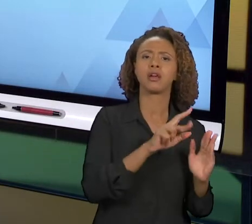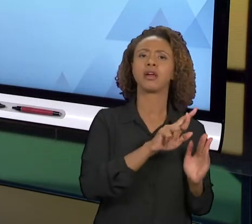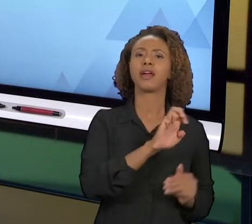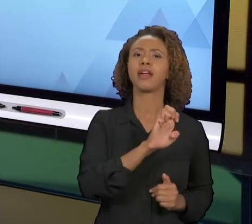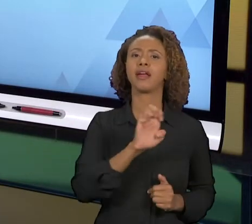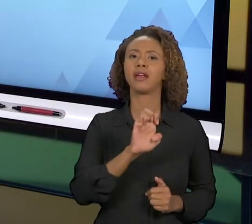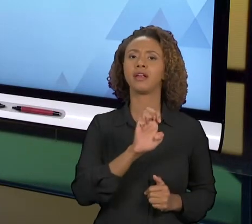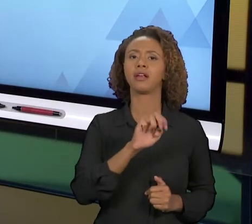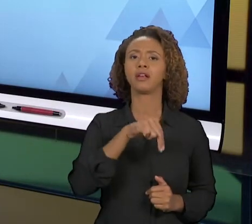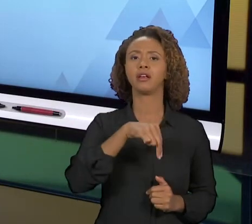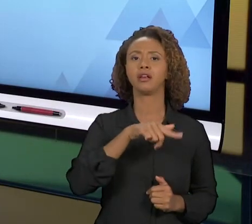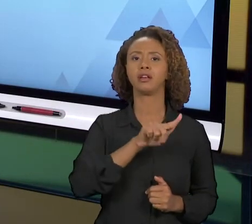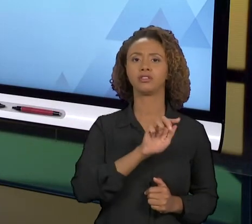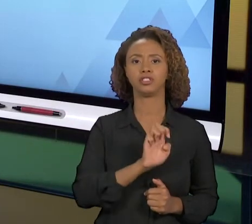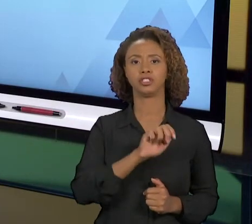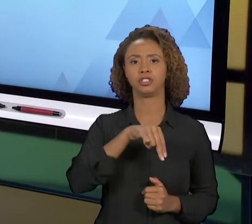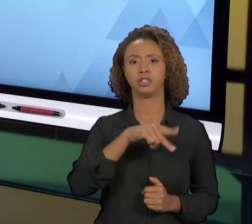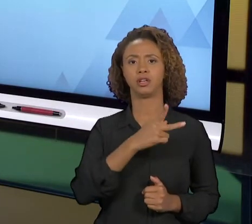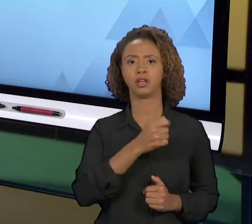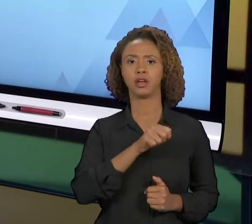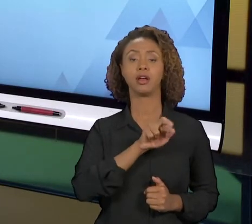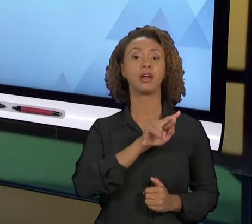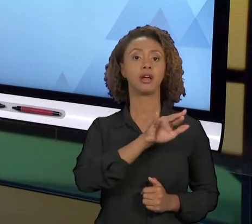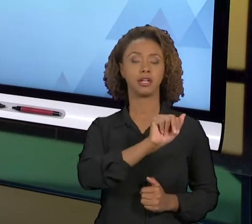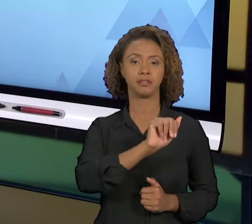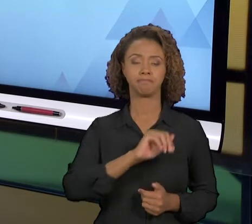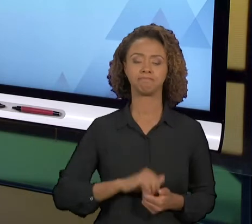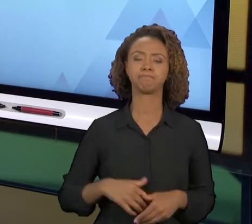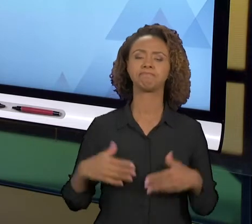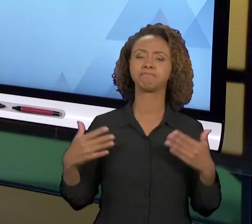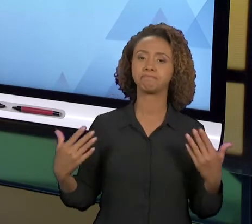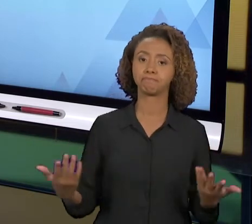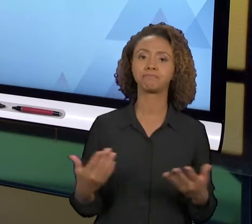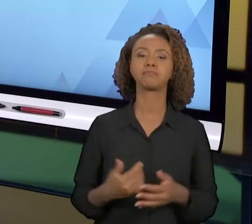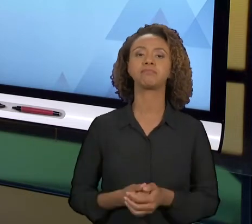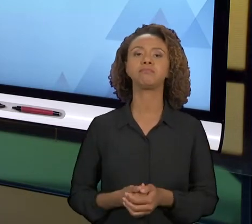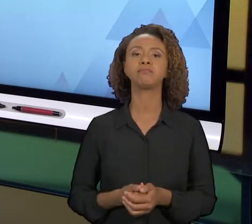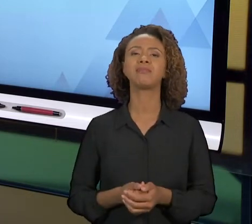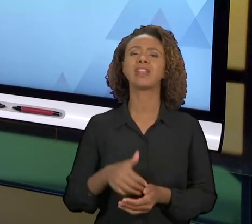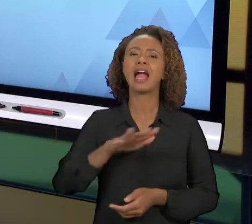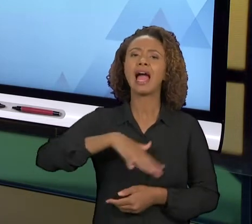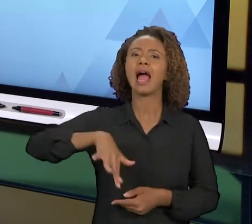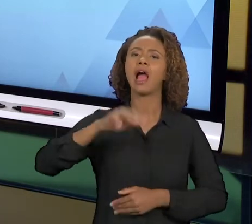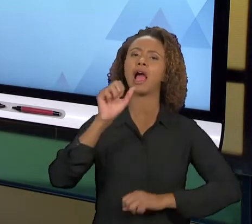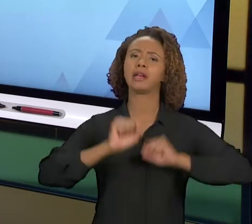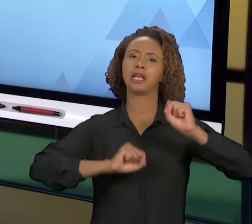ORGANIZAÇÕES E NOS PROCESSOS ELAS PODEM SE DAR DE MANEIRA DISTINTAS. E NA ENGENHARIA DE PRODUÇÃO UM